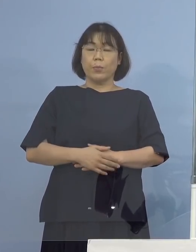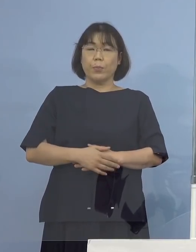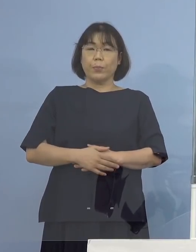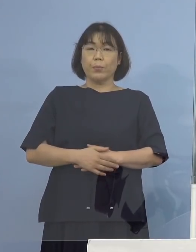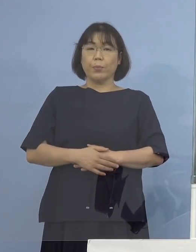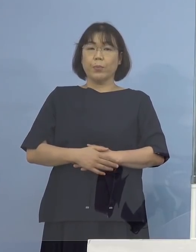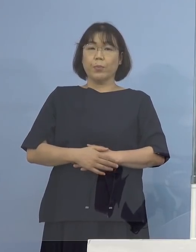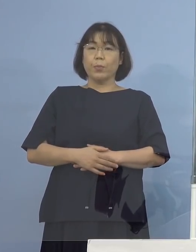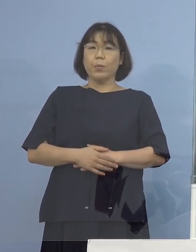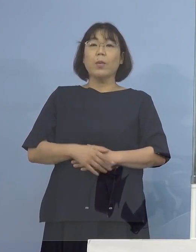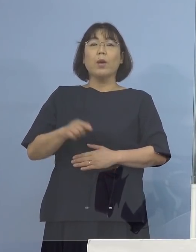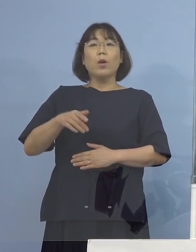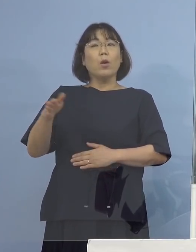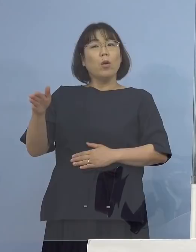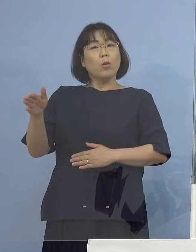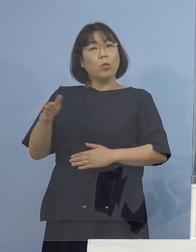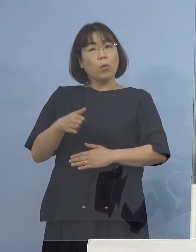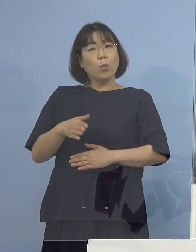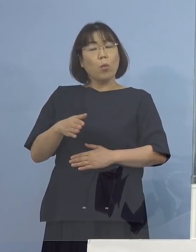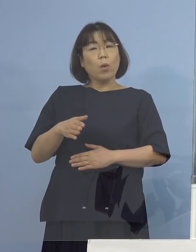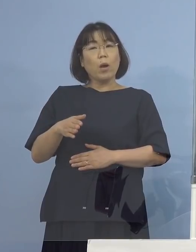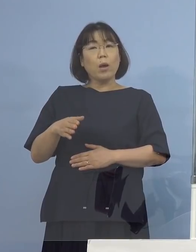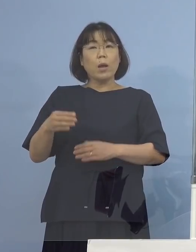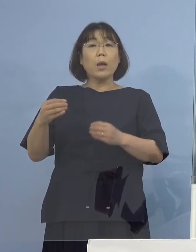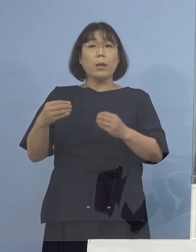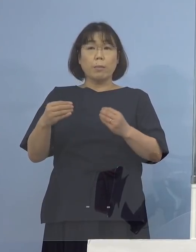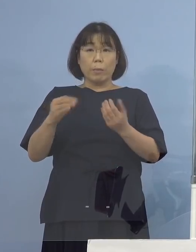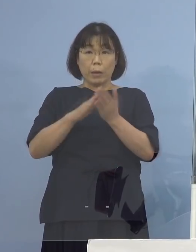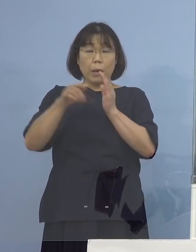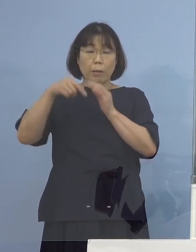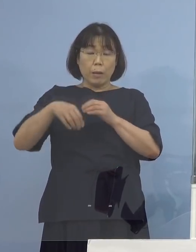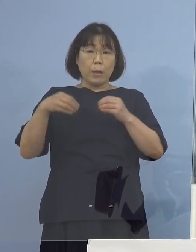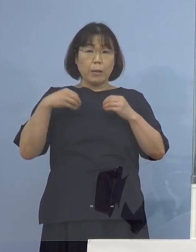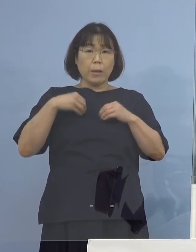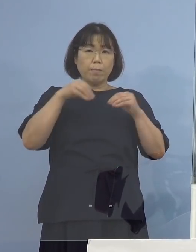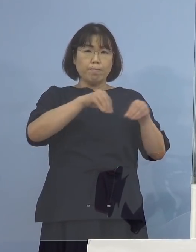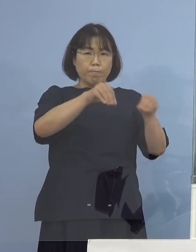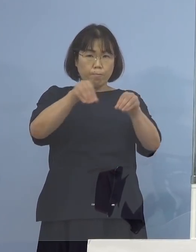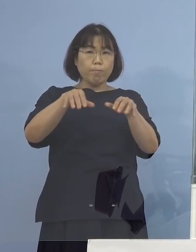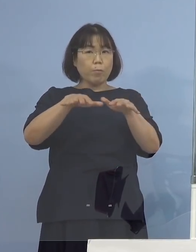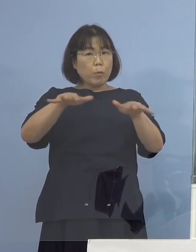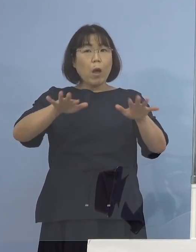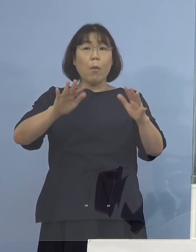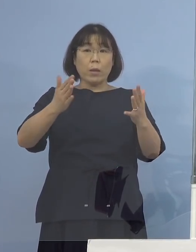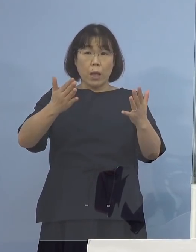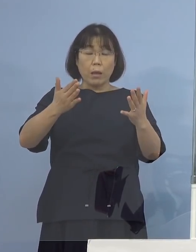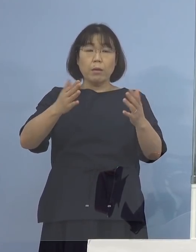そして、そこからの広がりがない ということで申し上げた 県外持ち込みである